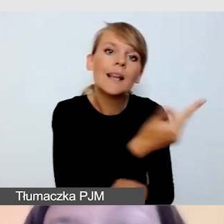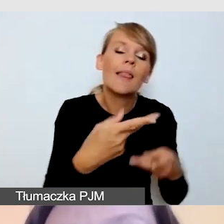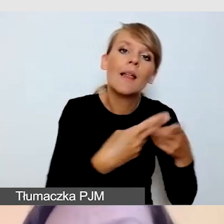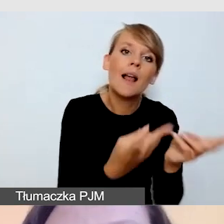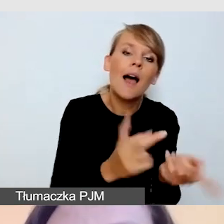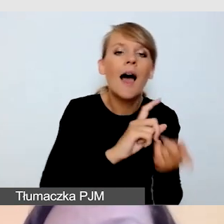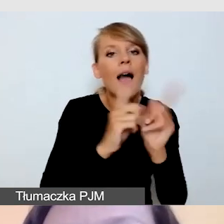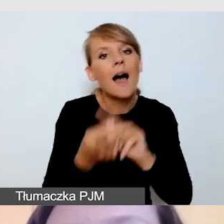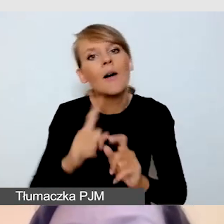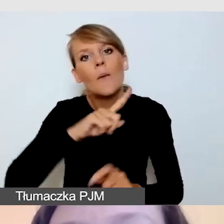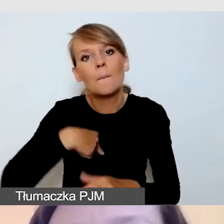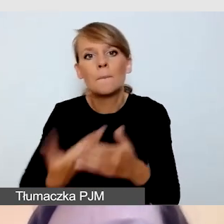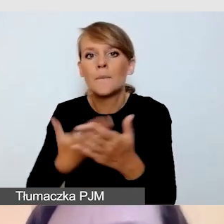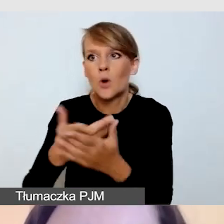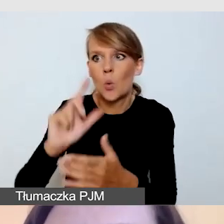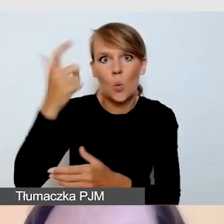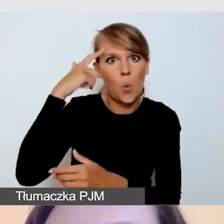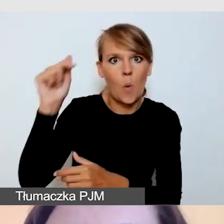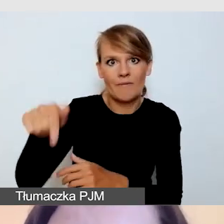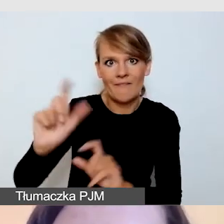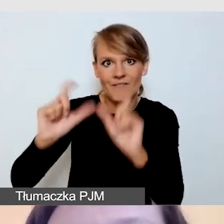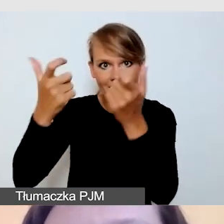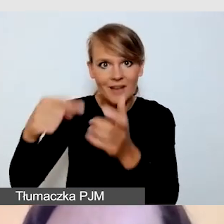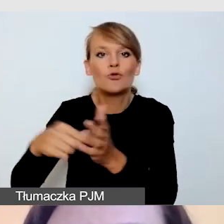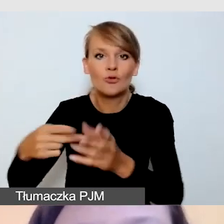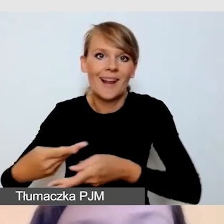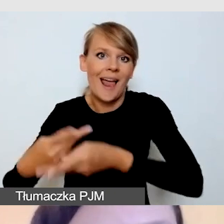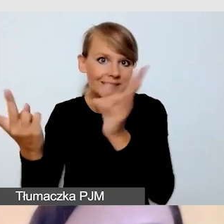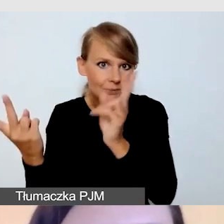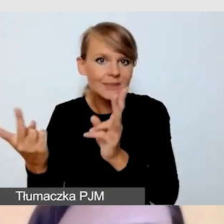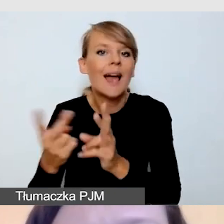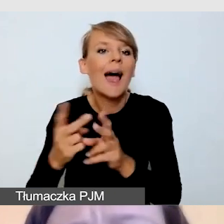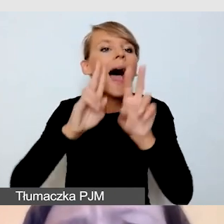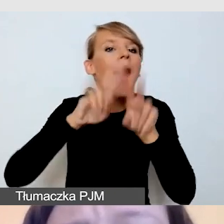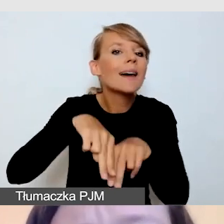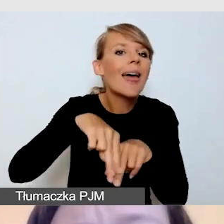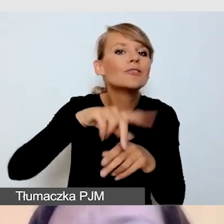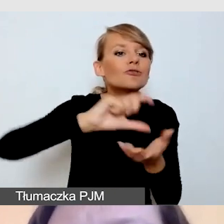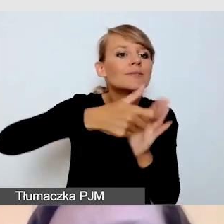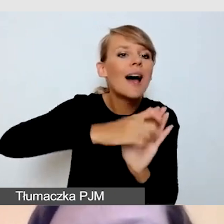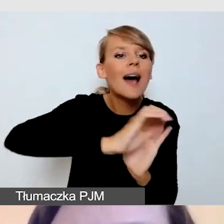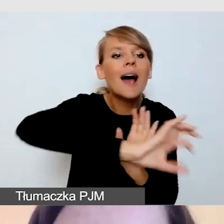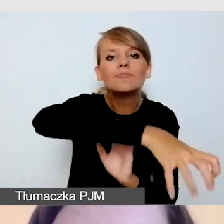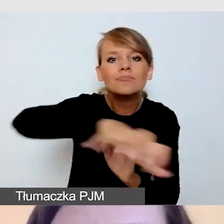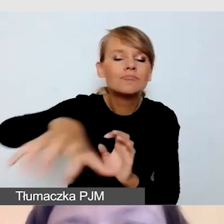a inne części będą się działy już offline. To już do naszej decyzji.